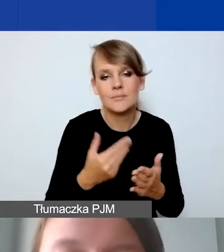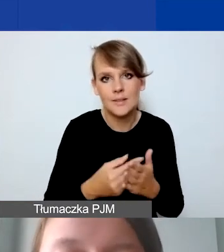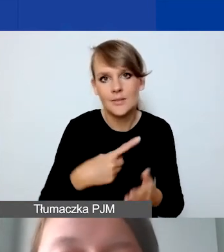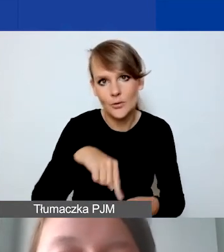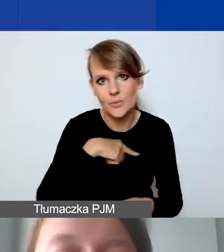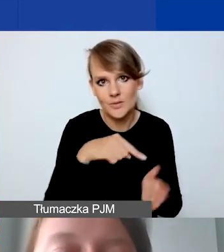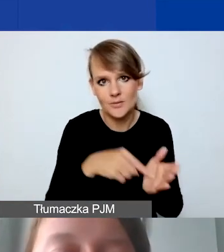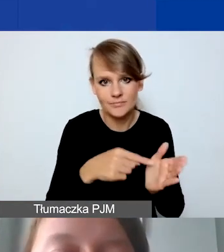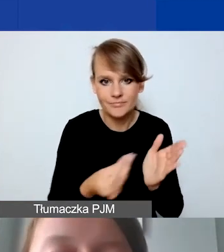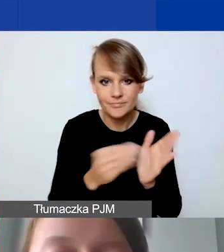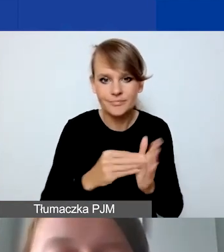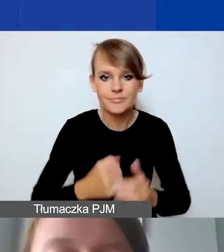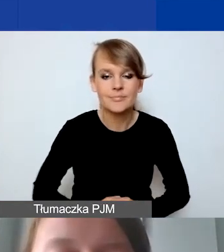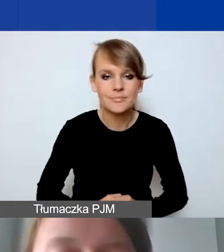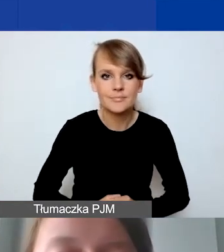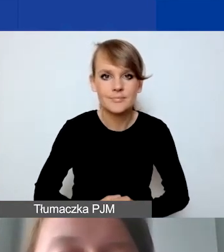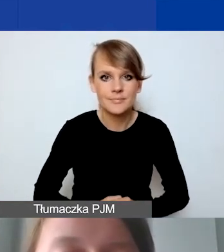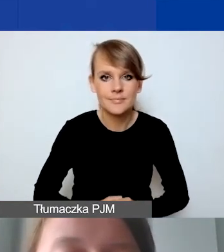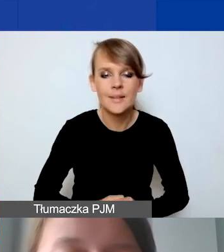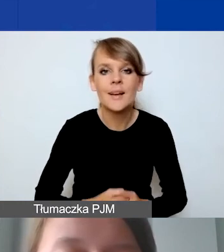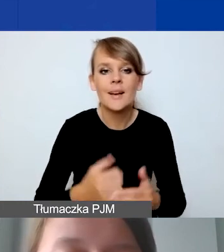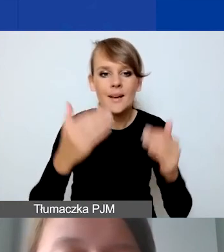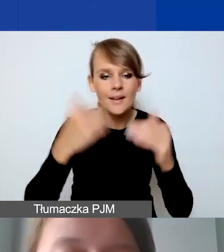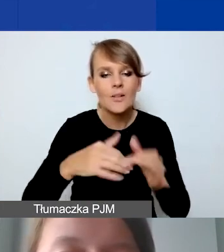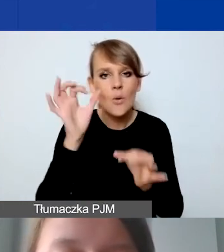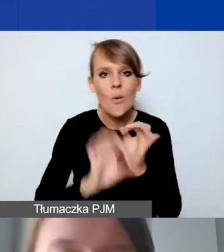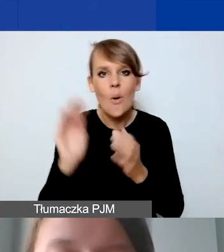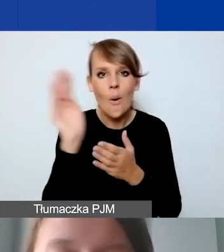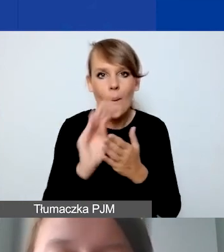Opisujemy szczegółowo pozycję budżetową,